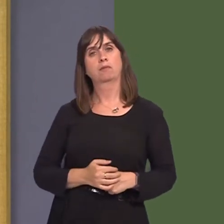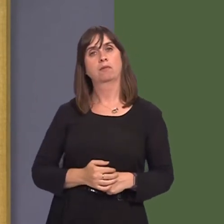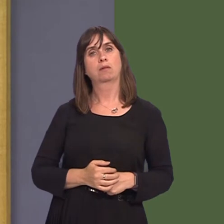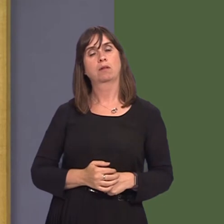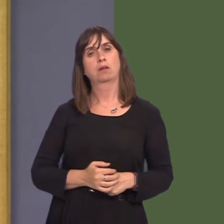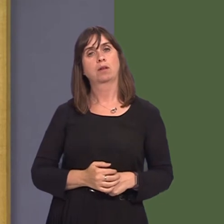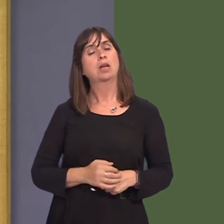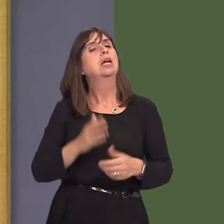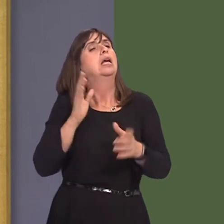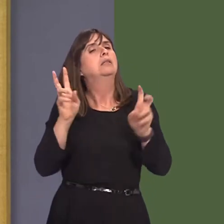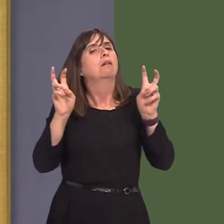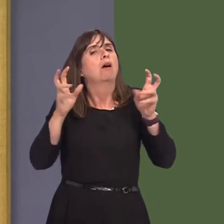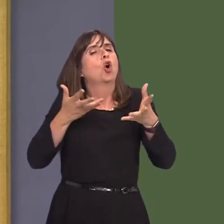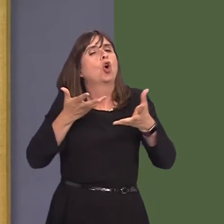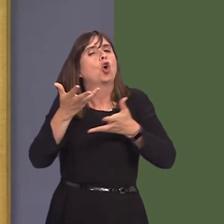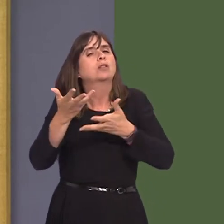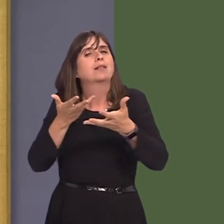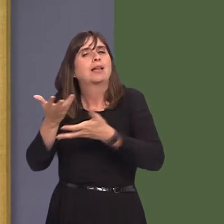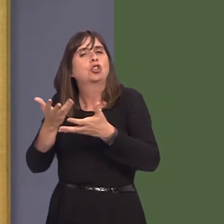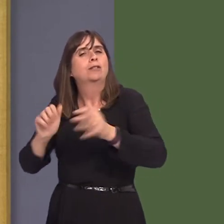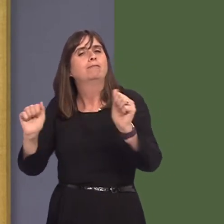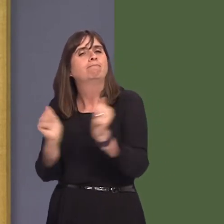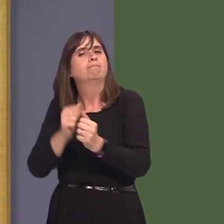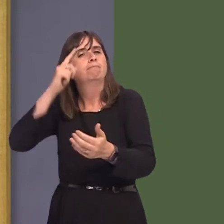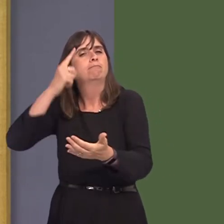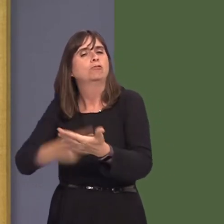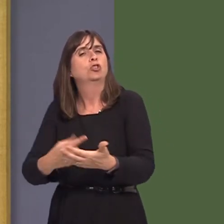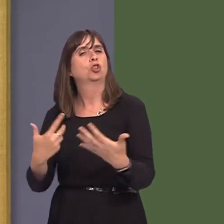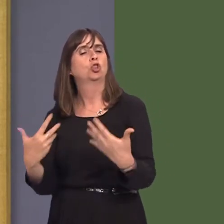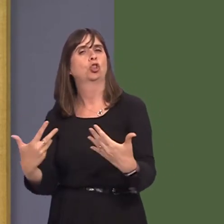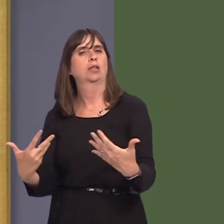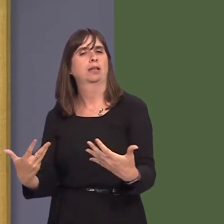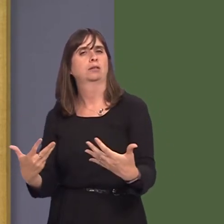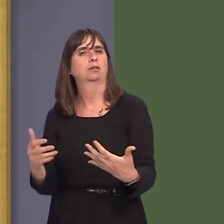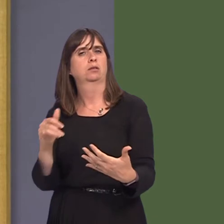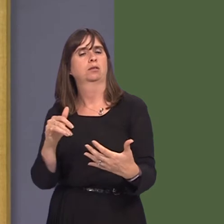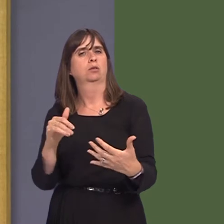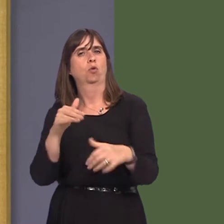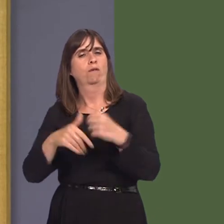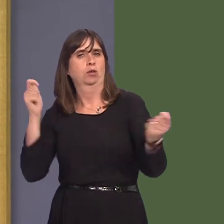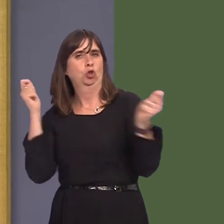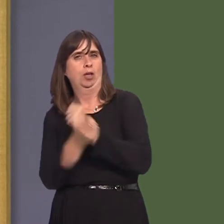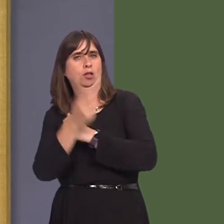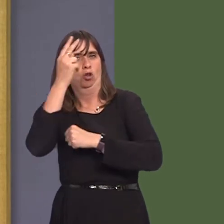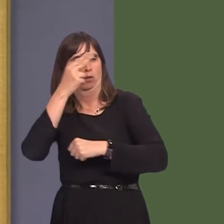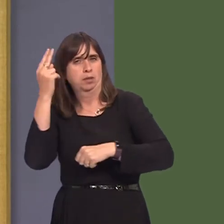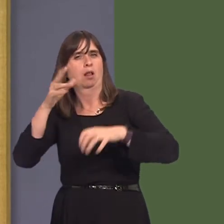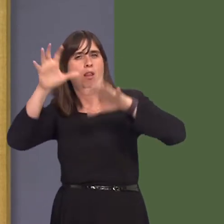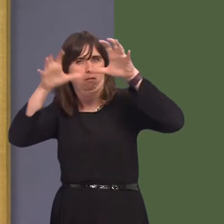it is a consultationóthat nothing is fixed as yet, and encourage people, whoever they